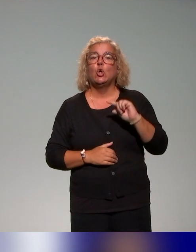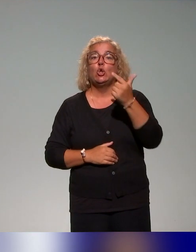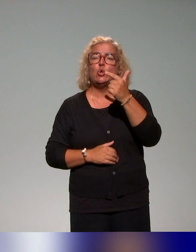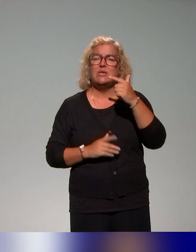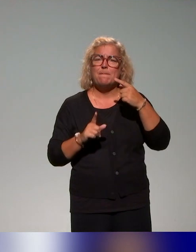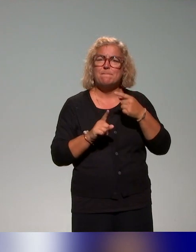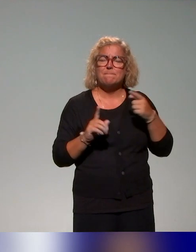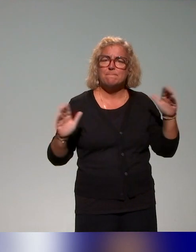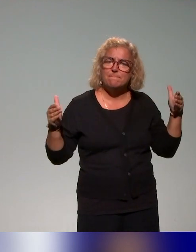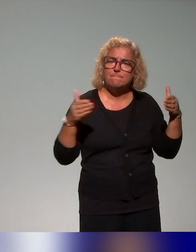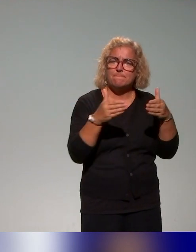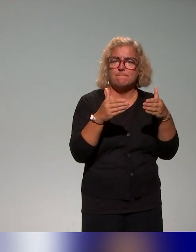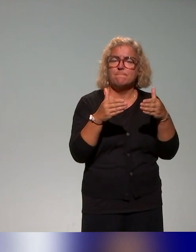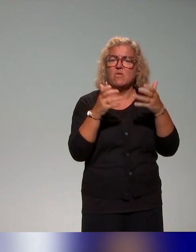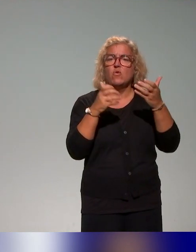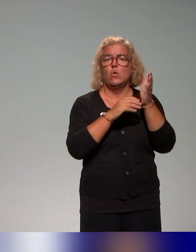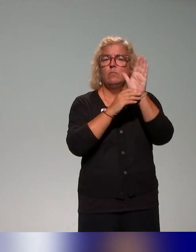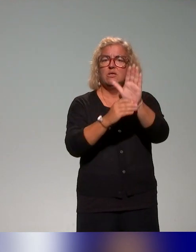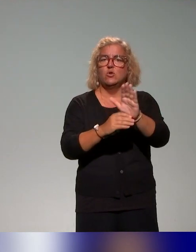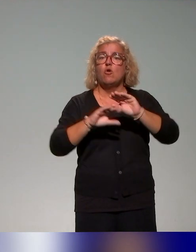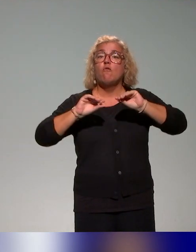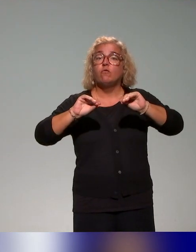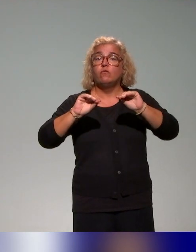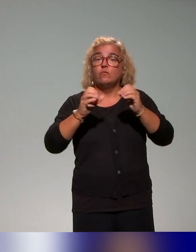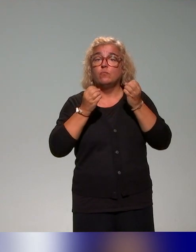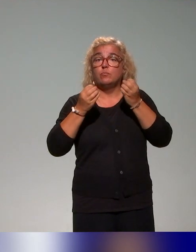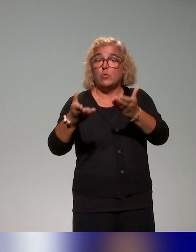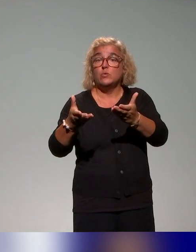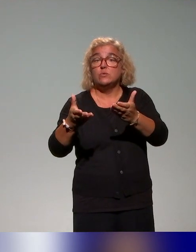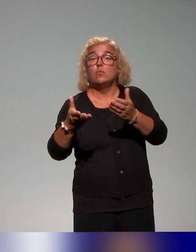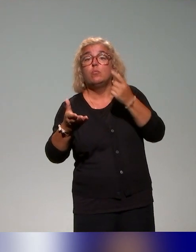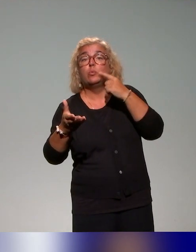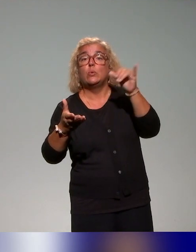c'est les formations proposées et destinées aux conseillers et ingénieurs pédagogiques.